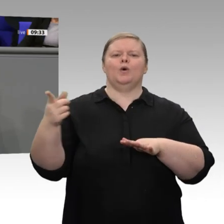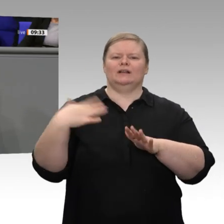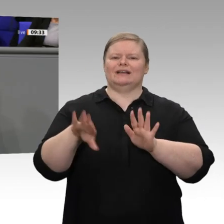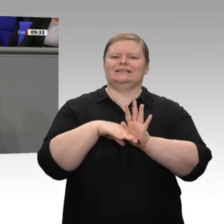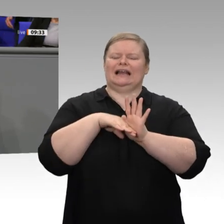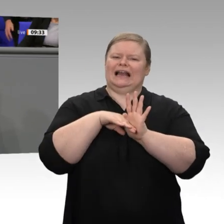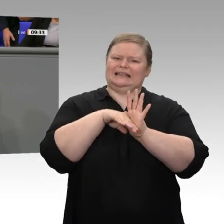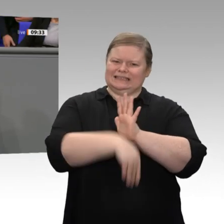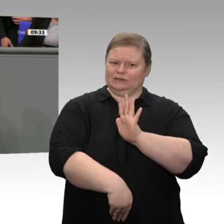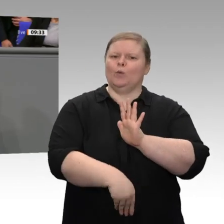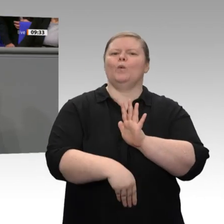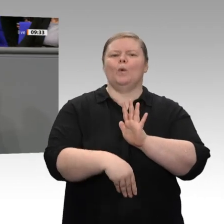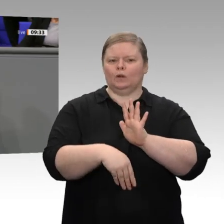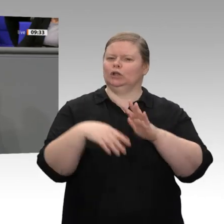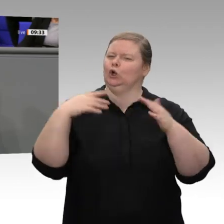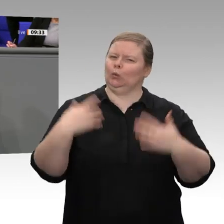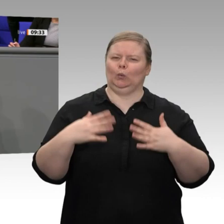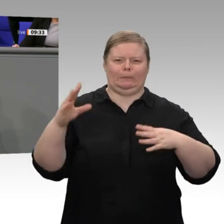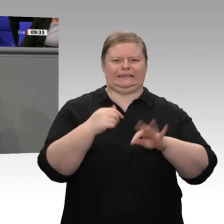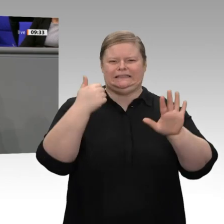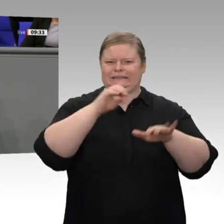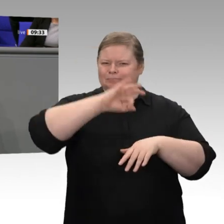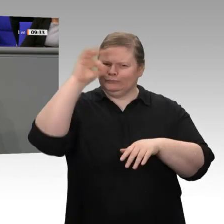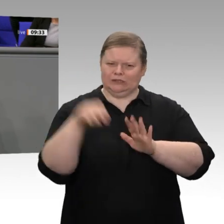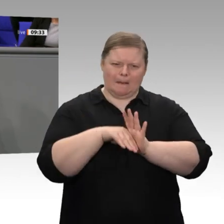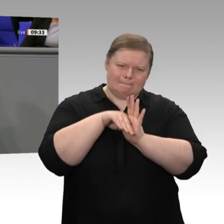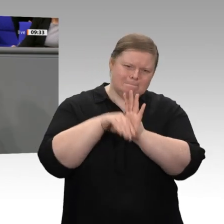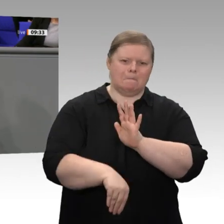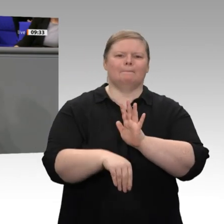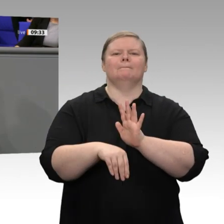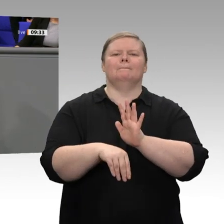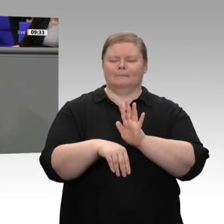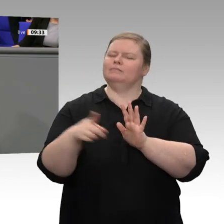wieder in die internationale Arbeitsteilung eingeklinkt. Wir haben in den letzten Jahren